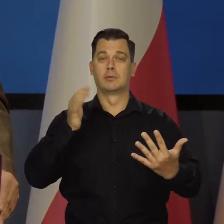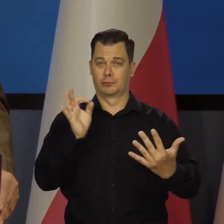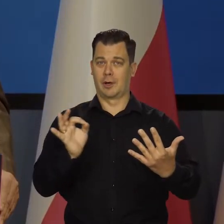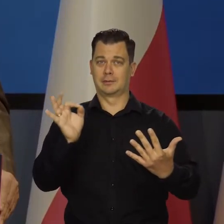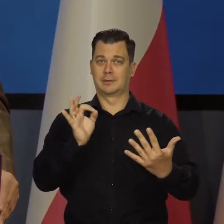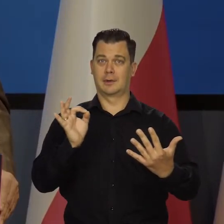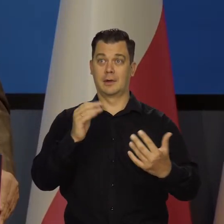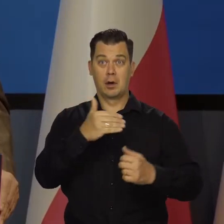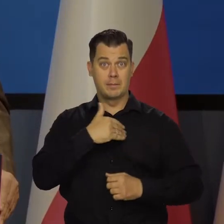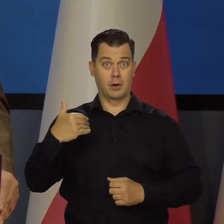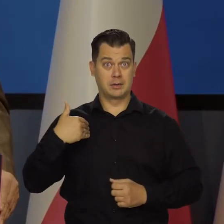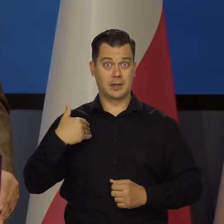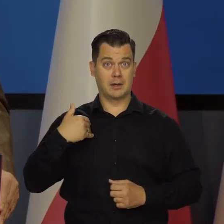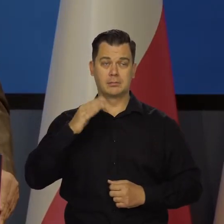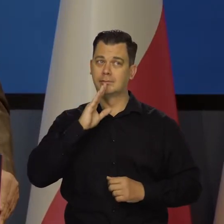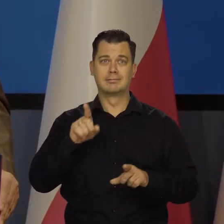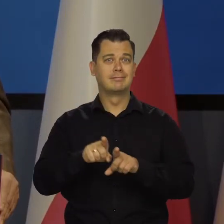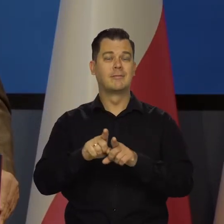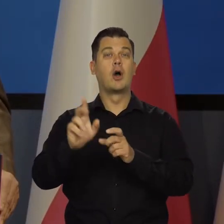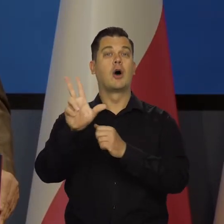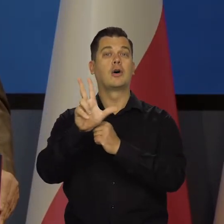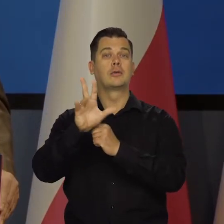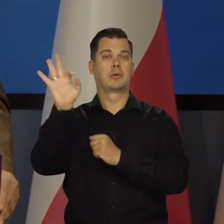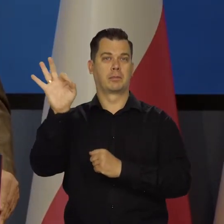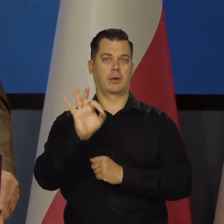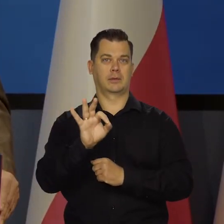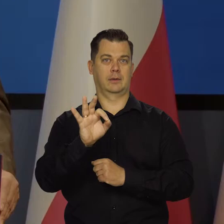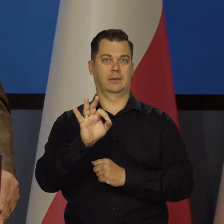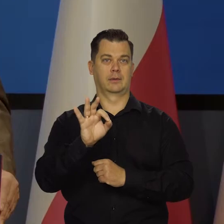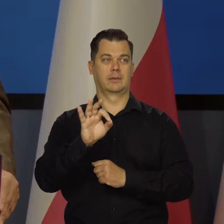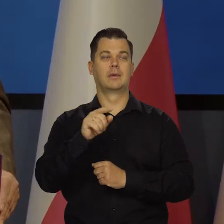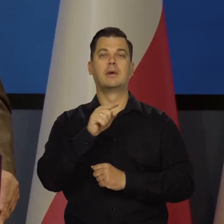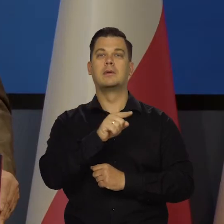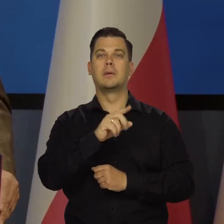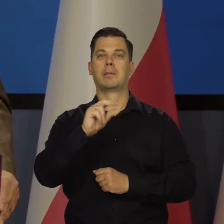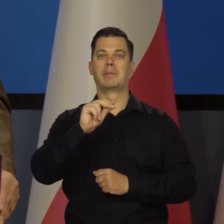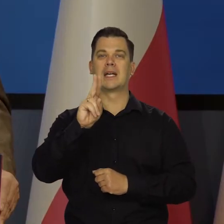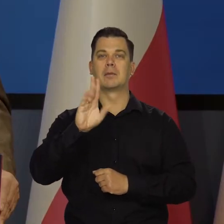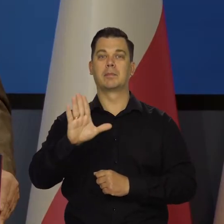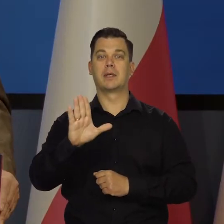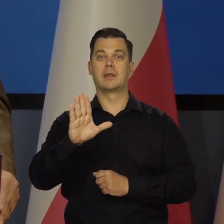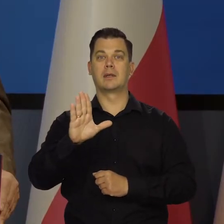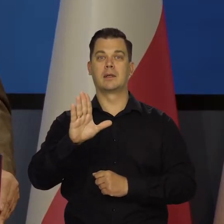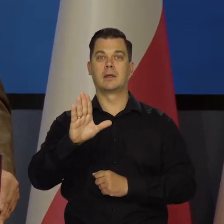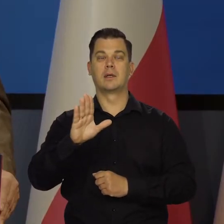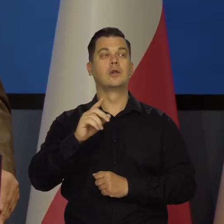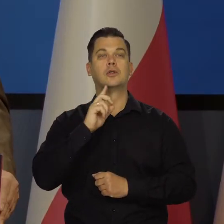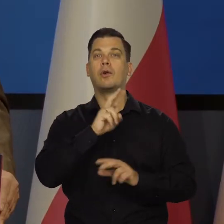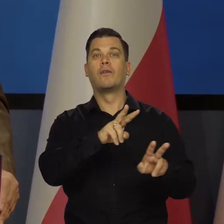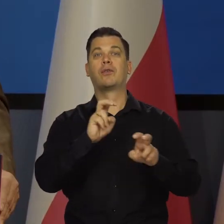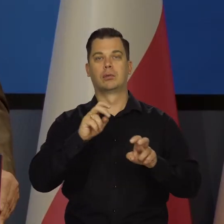osiągnąć 80 proc. produktu krajowego brutto na głowę Francji.